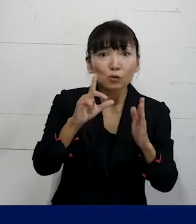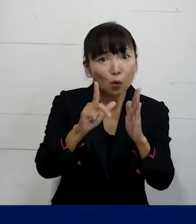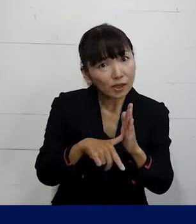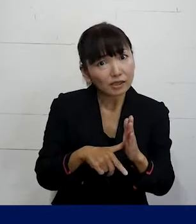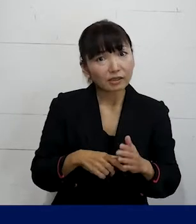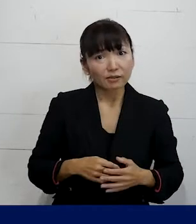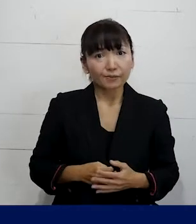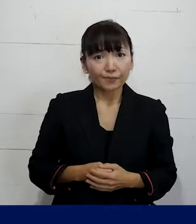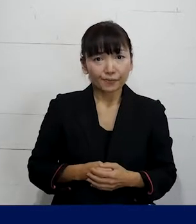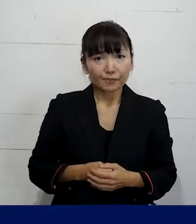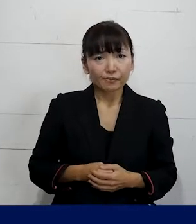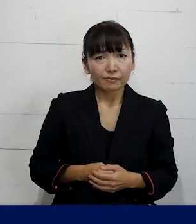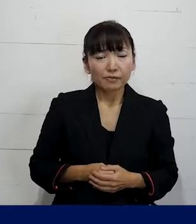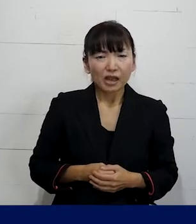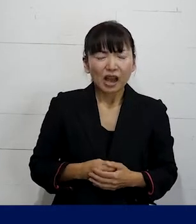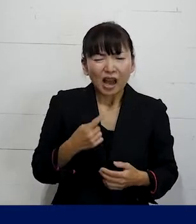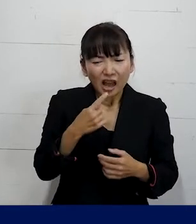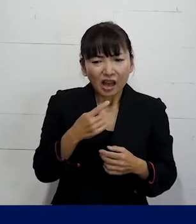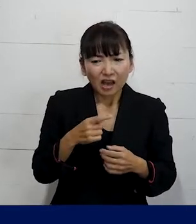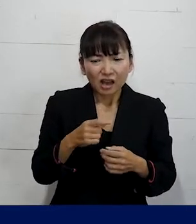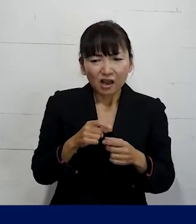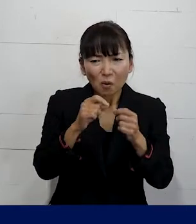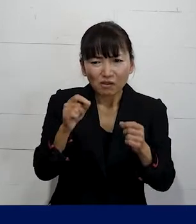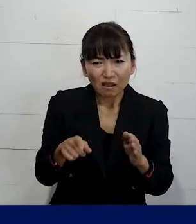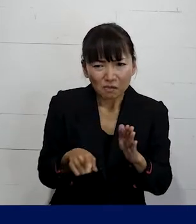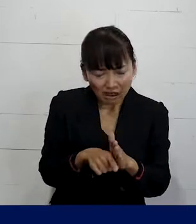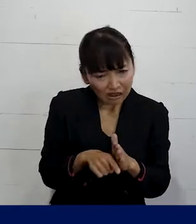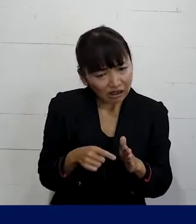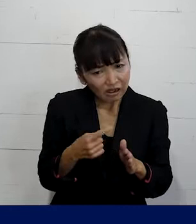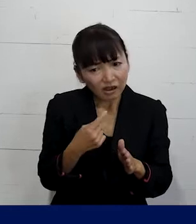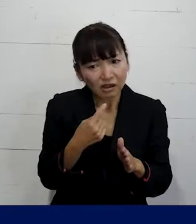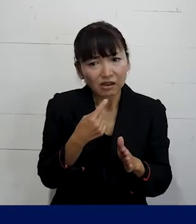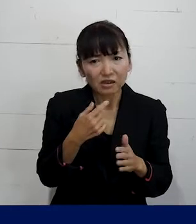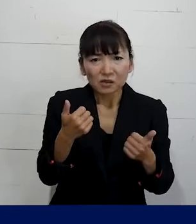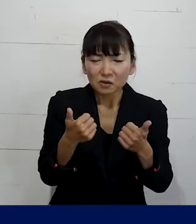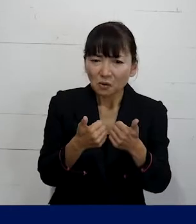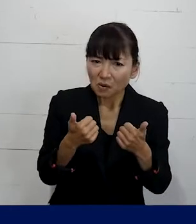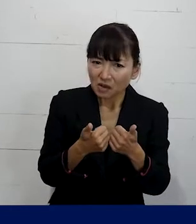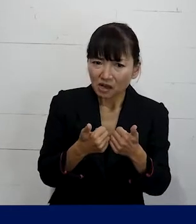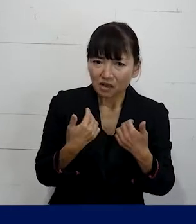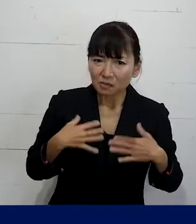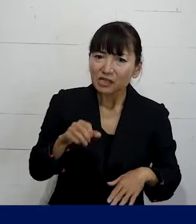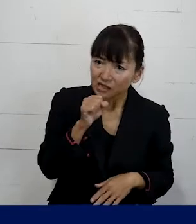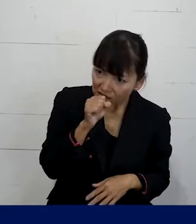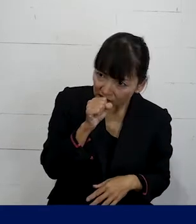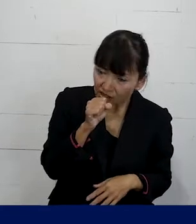こんなことは些細なことだから 相談してもしょうがないかもしれないとか